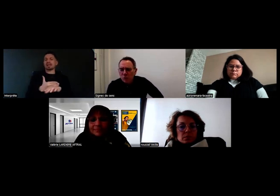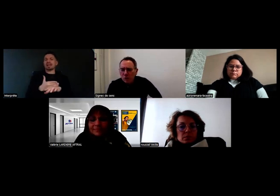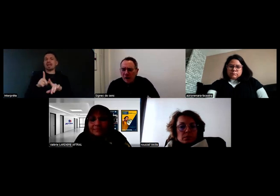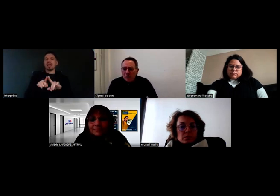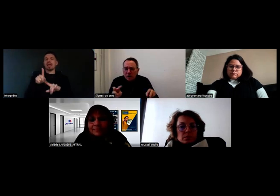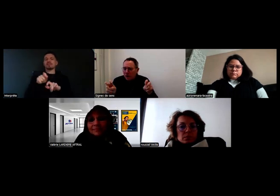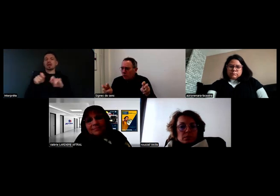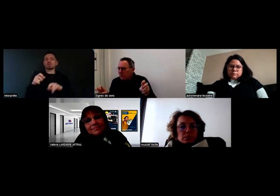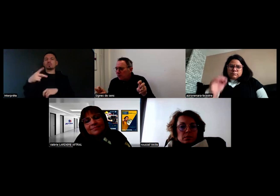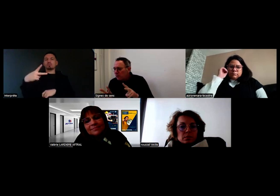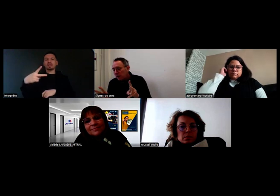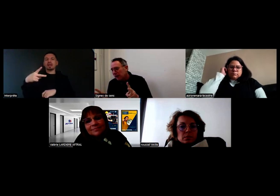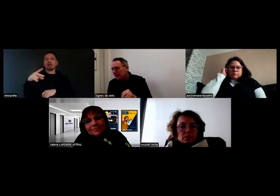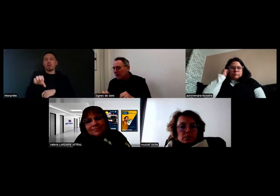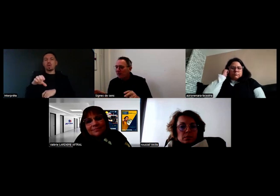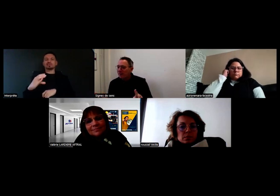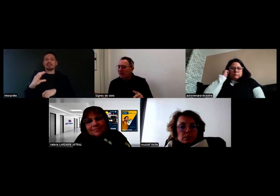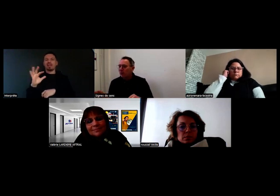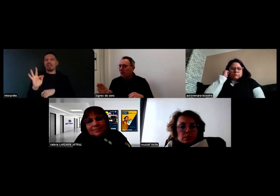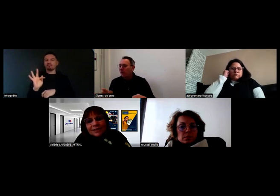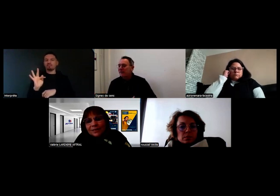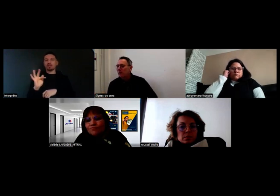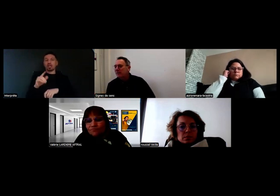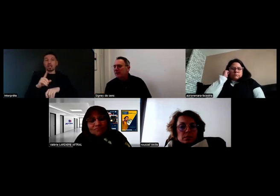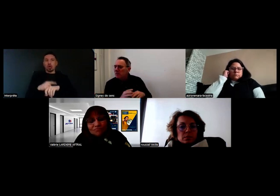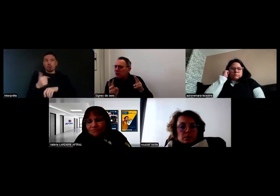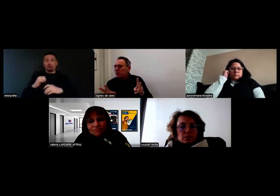Est-ce qu'on peut en reparler rapidement ? Il est 13h, on ne va pas faire trop long,